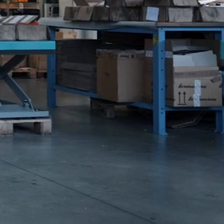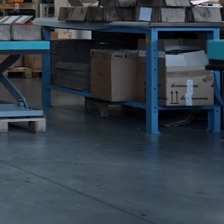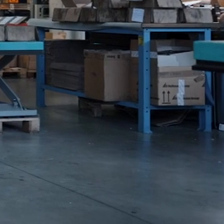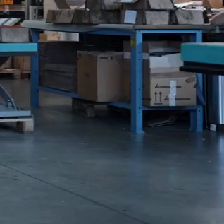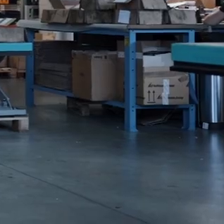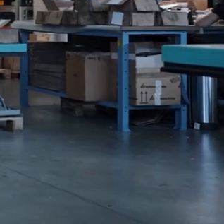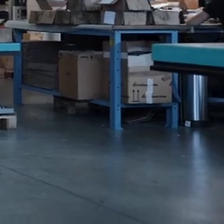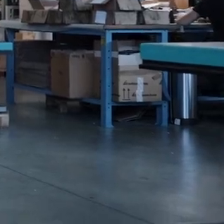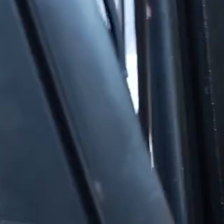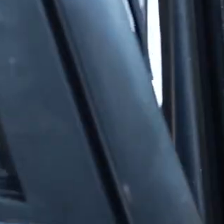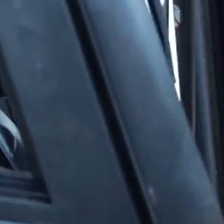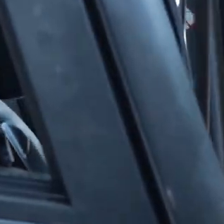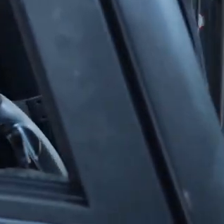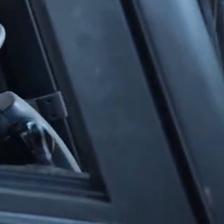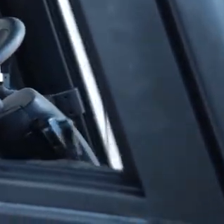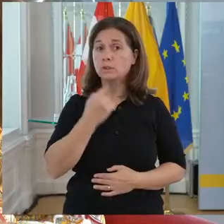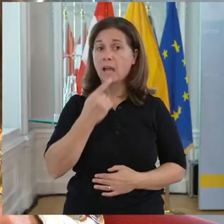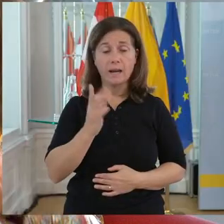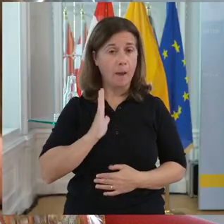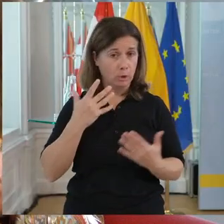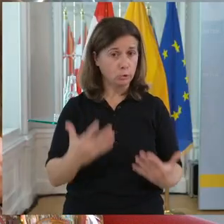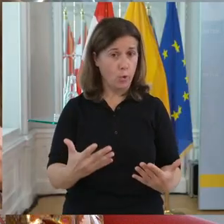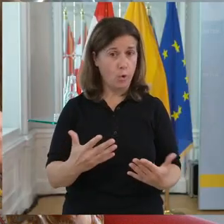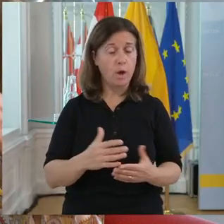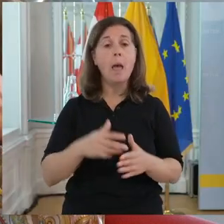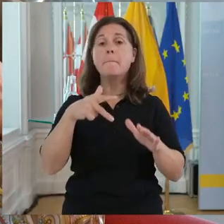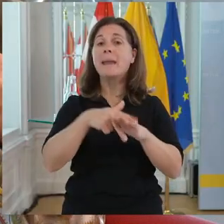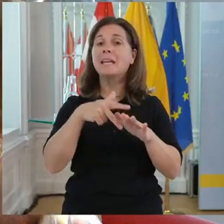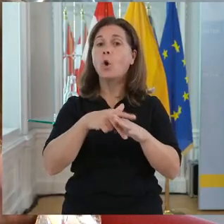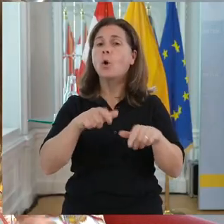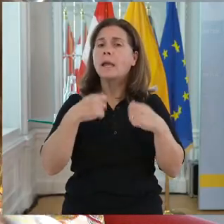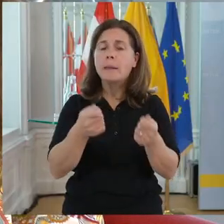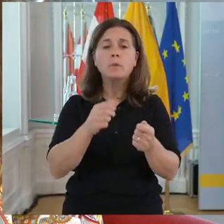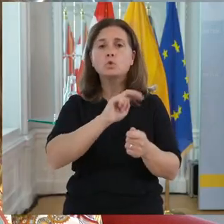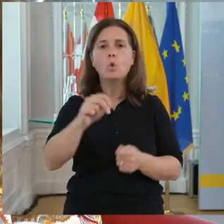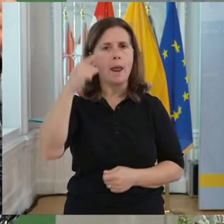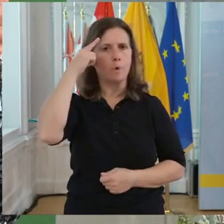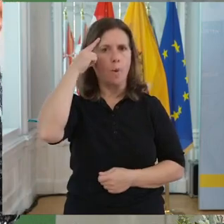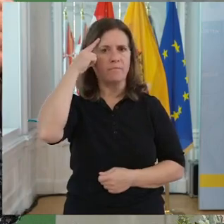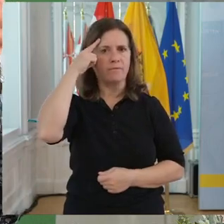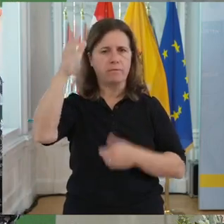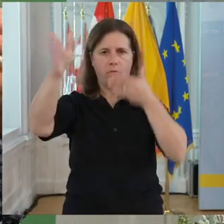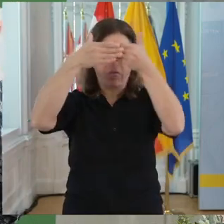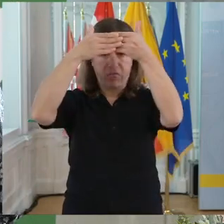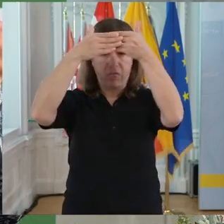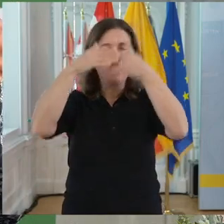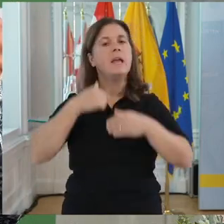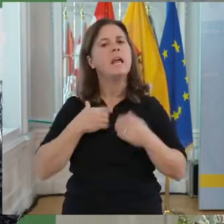Und Behinderungen gibt es nur im Kopf. Ich würde mir auch wünschen, dass wir einfach das Feld hier aufbereiten. Dass es wirklich selbstverständlich ist,